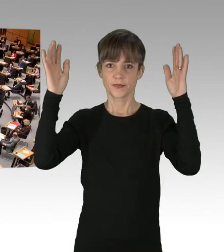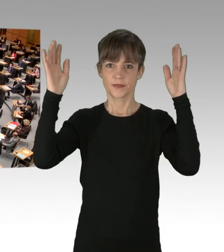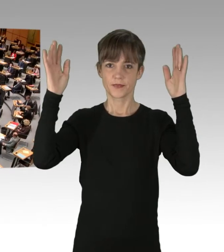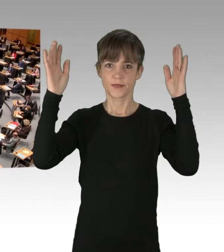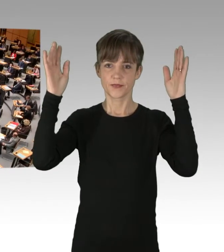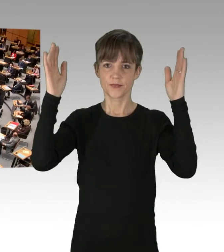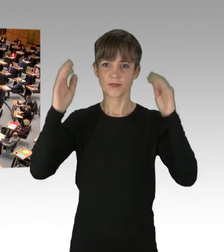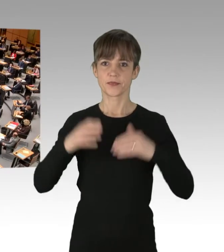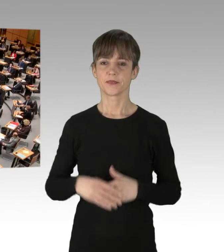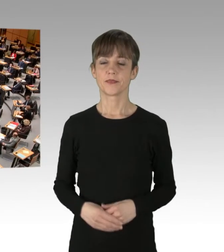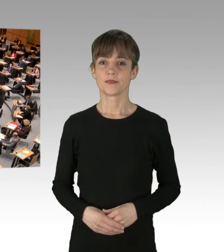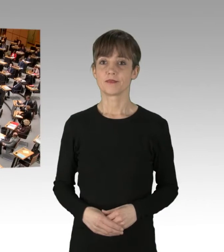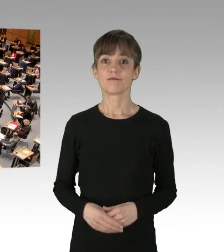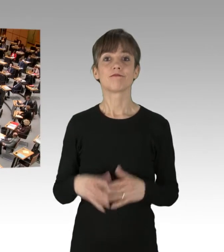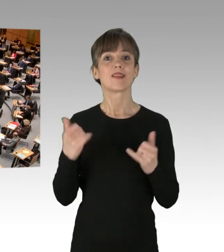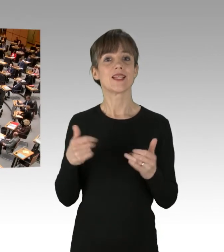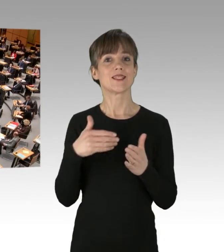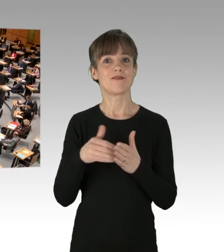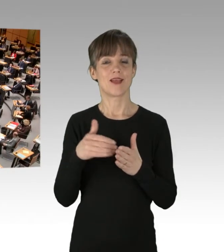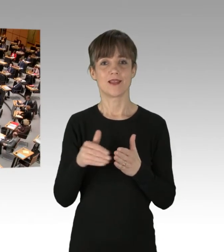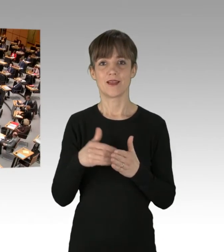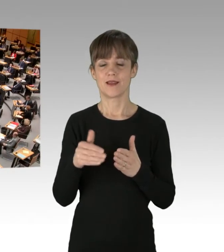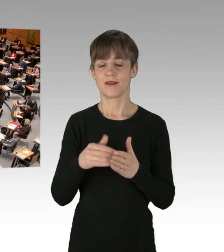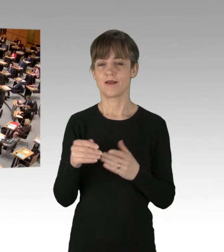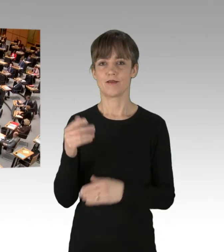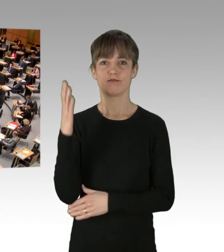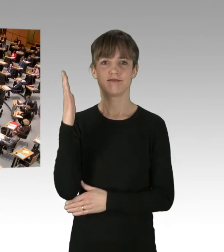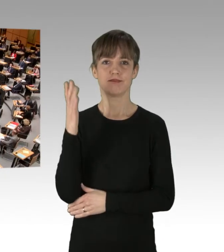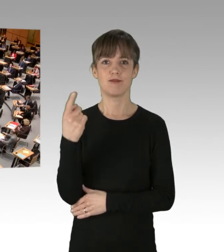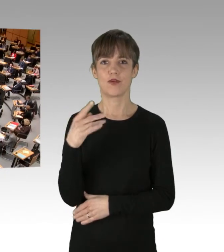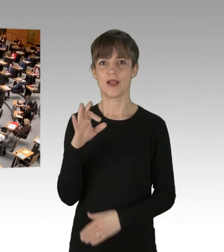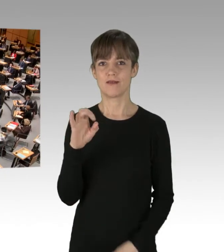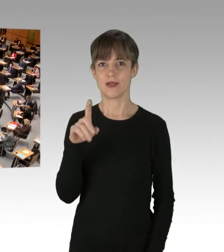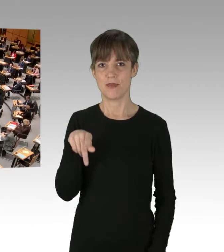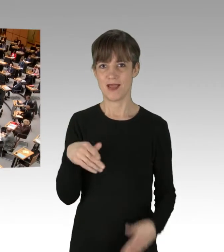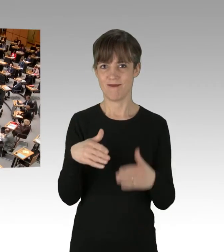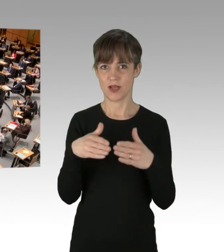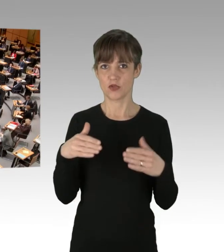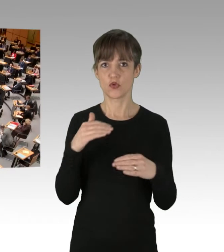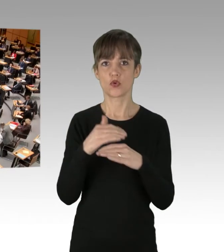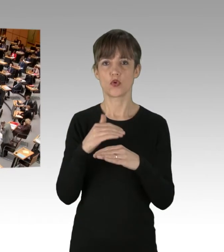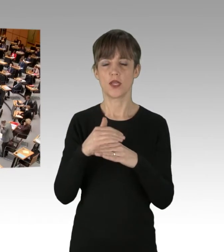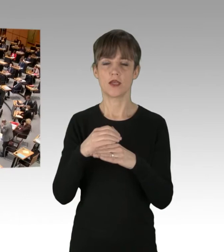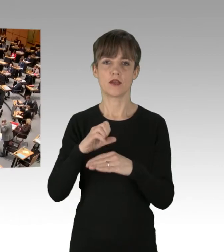(Präsidium) Wir setzen dann fort mit dem Redebeitrag der FDP-Fraktion und das macht der Kollege Jotzo.